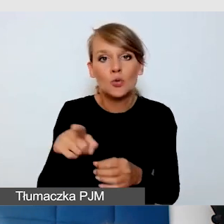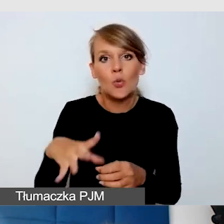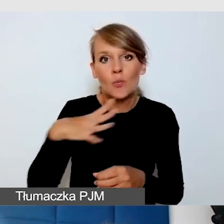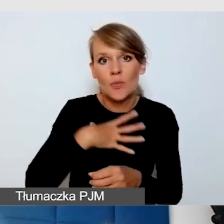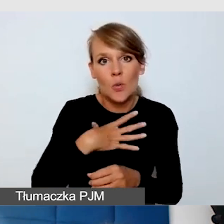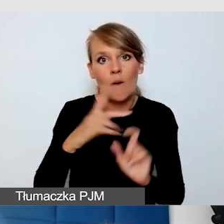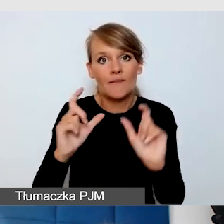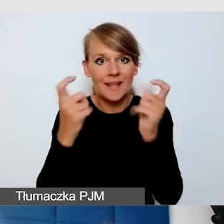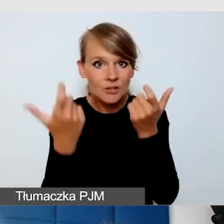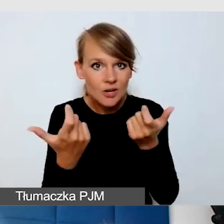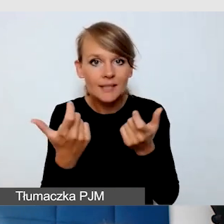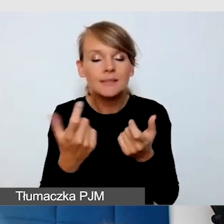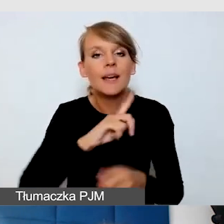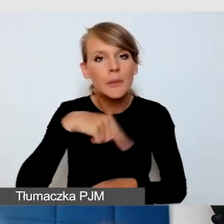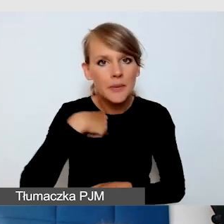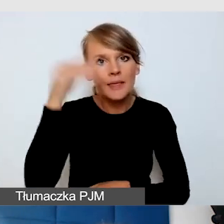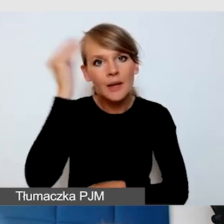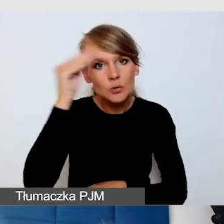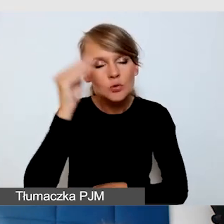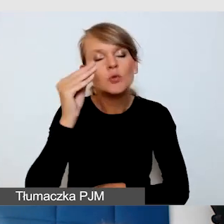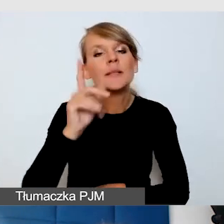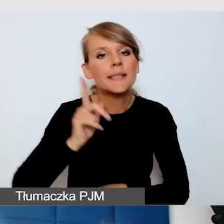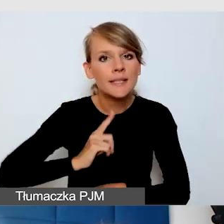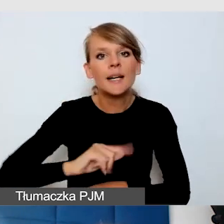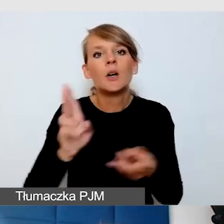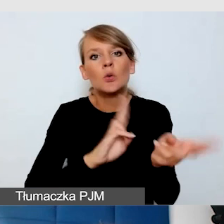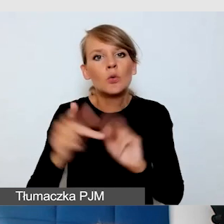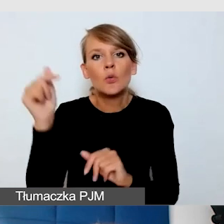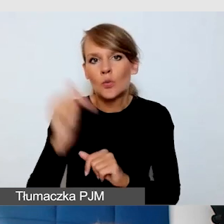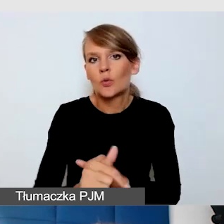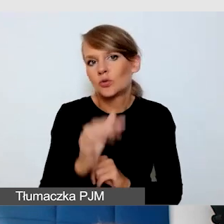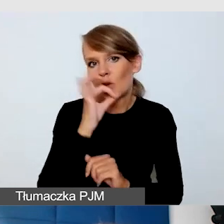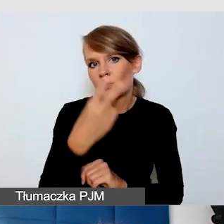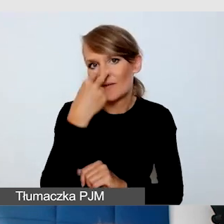że tłumacz też powinien być blisko widoczny na sali, a nie tylko dla mediów.